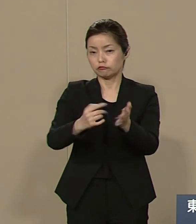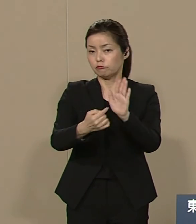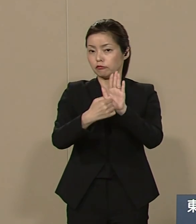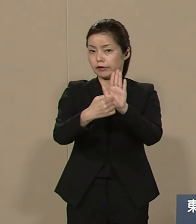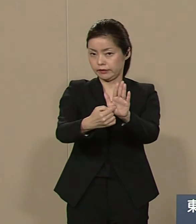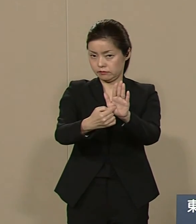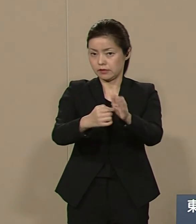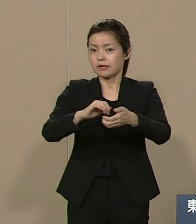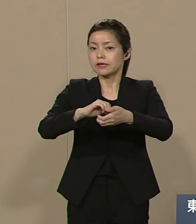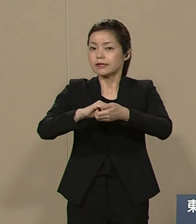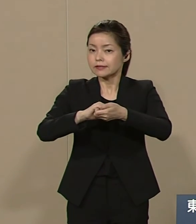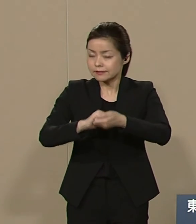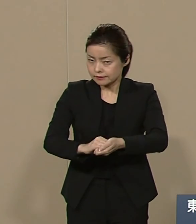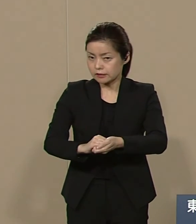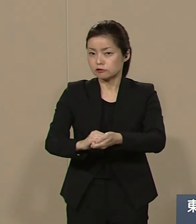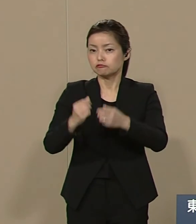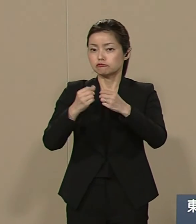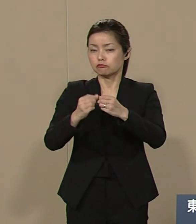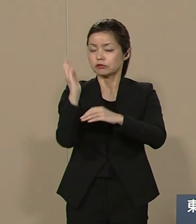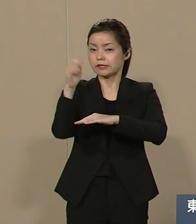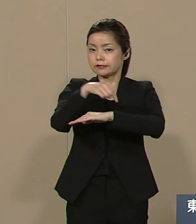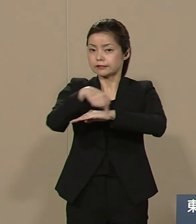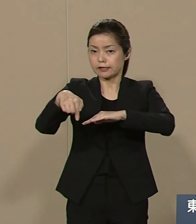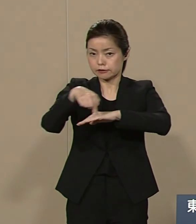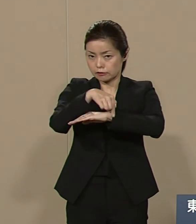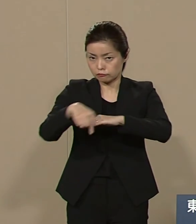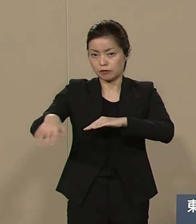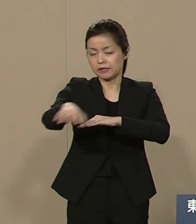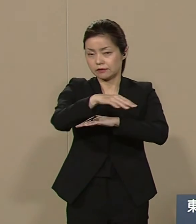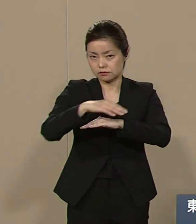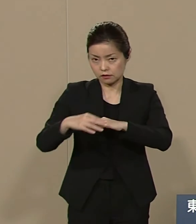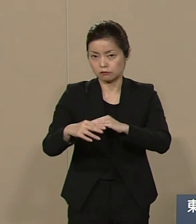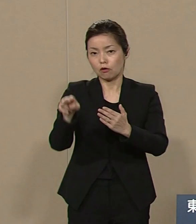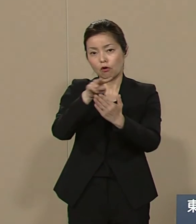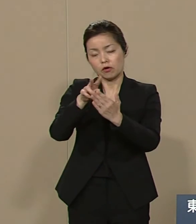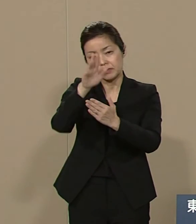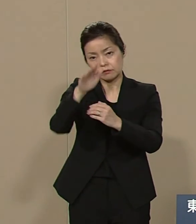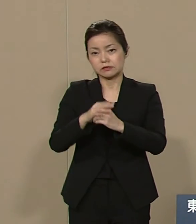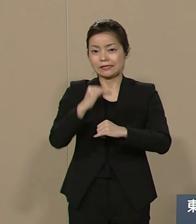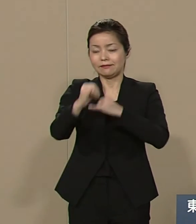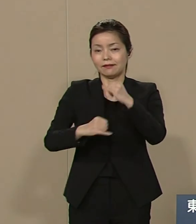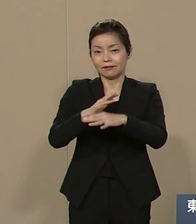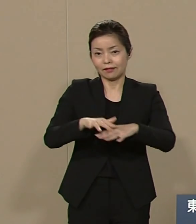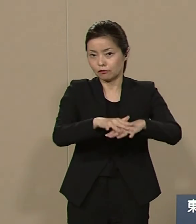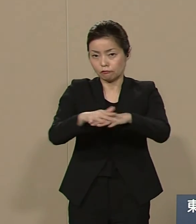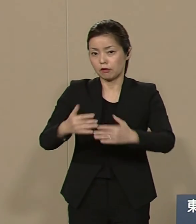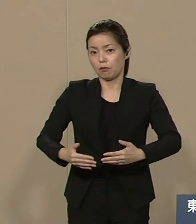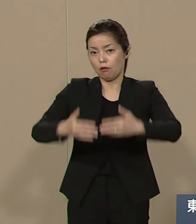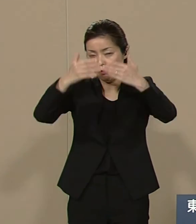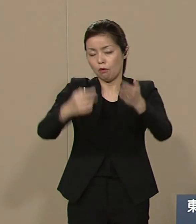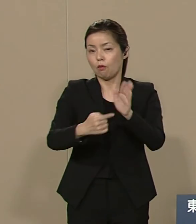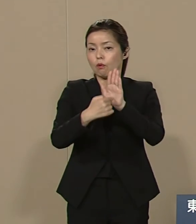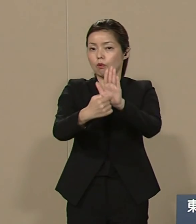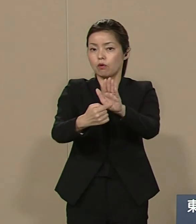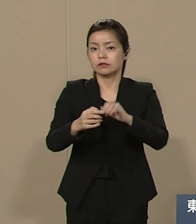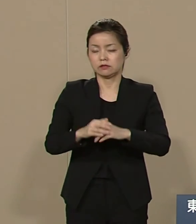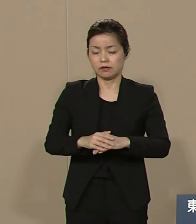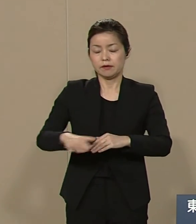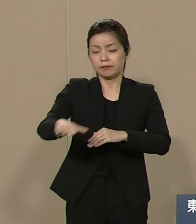細かい政策については そちらを読んでください インターネットでも 公開しております 皆様のお力添えを